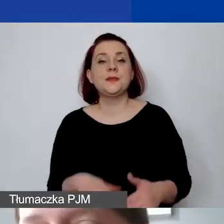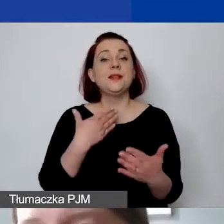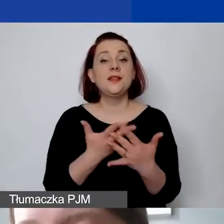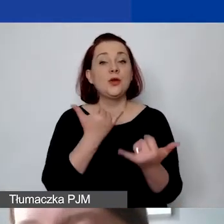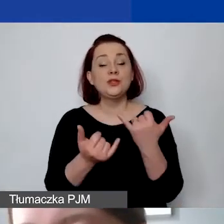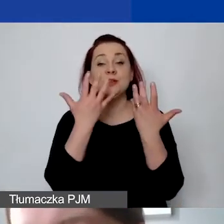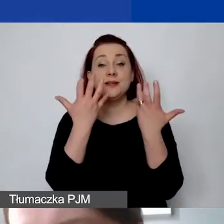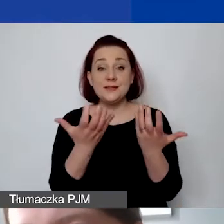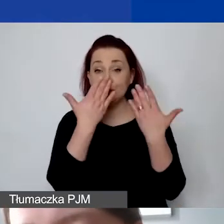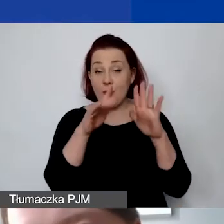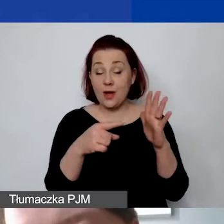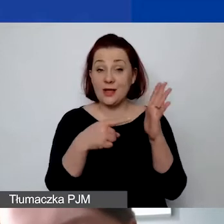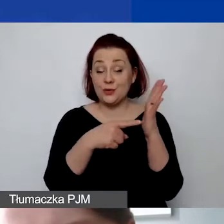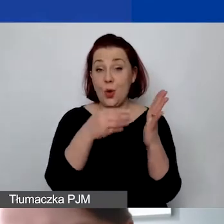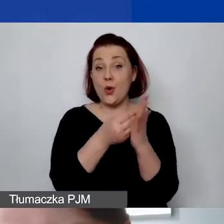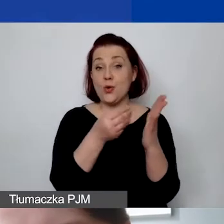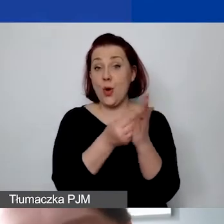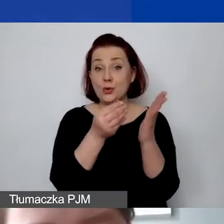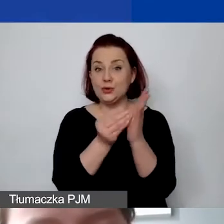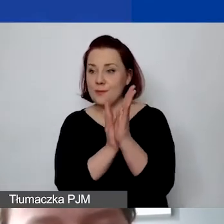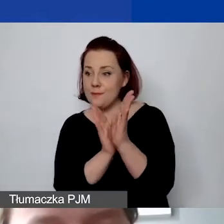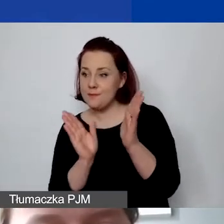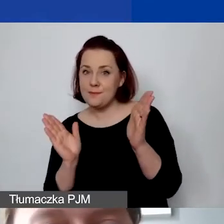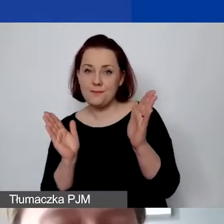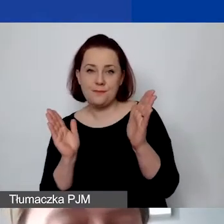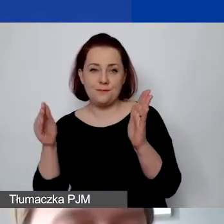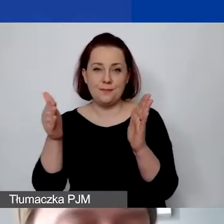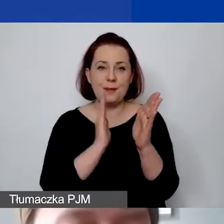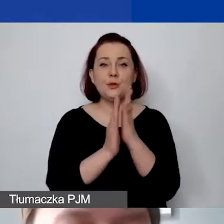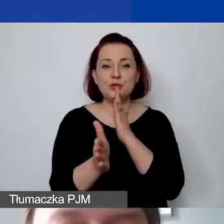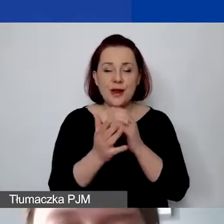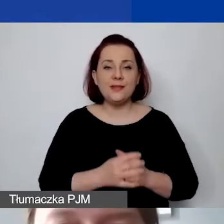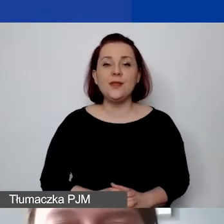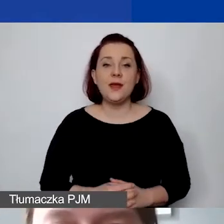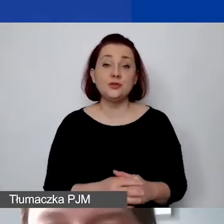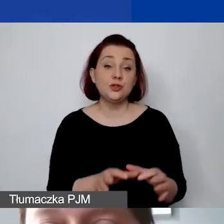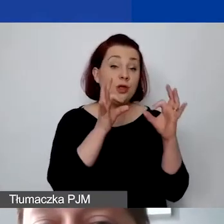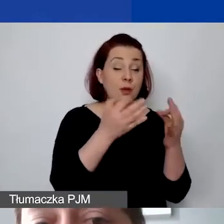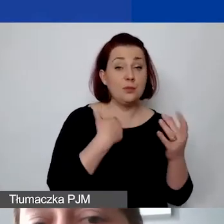to ponownie - żeby sprawdzić, czy to zostało prawidłowo wykonane, trzeba odpowiedzieć sobie na trzy pytania.